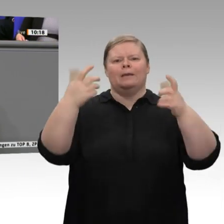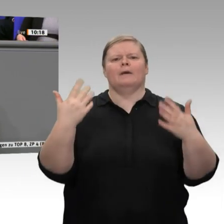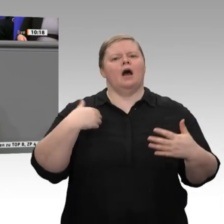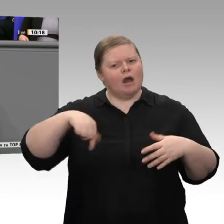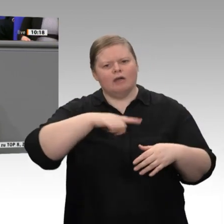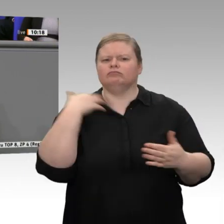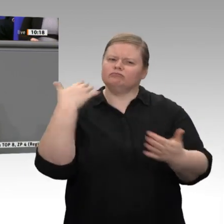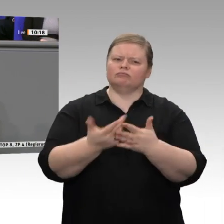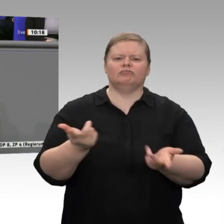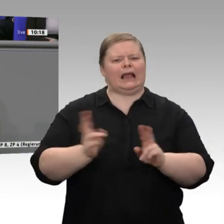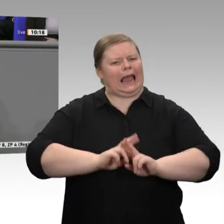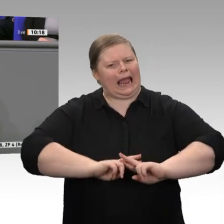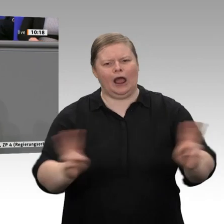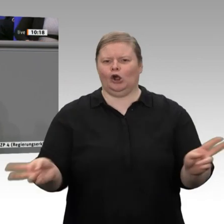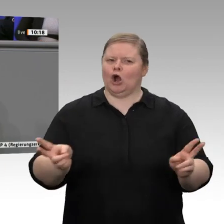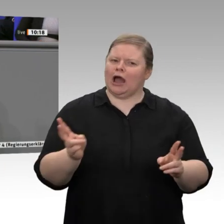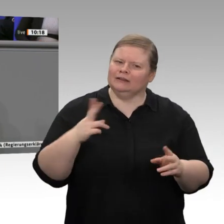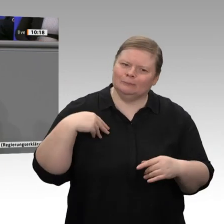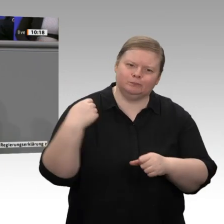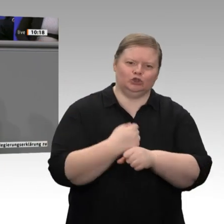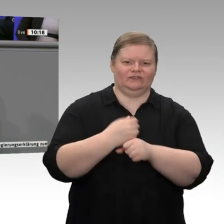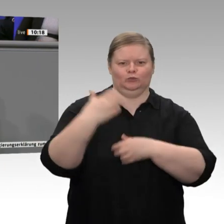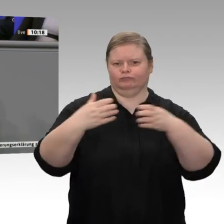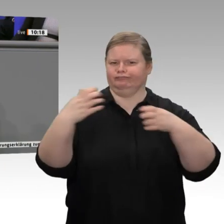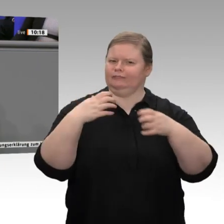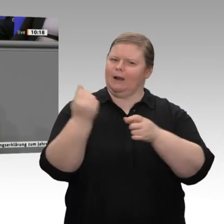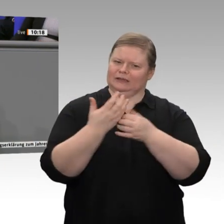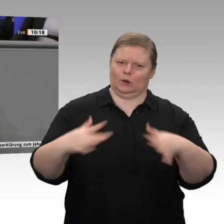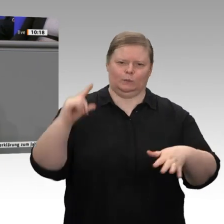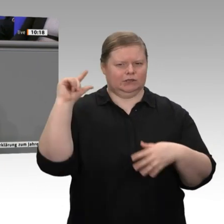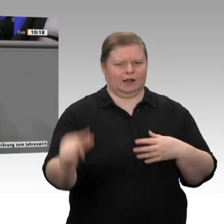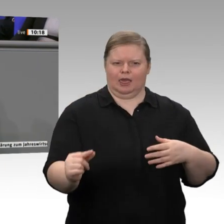sind in Deutschland erwerbstätig. Die Zunahme beruht im Übrigen hauptsächlich auf einem